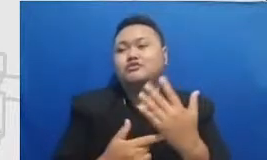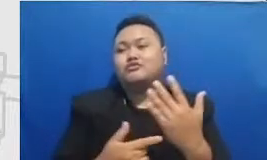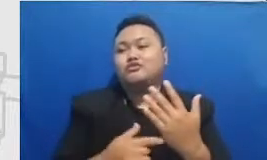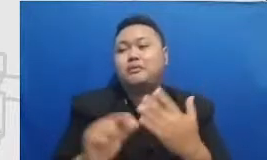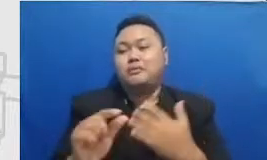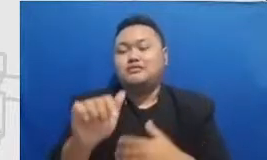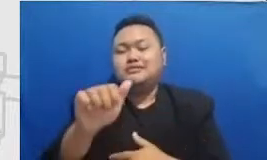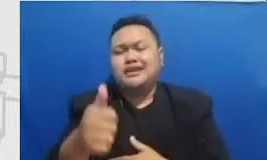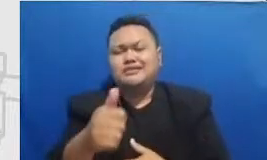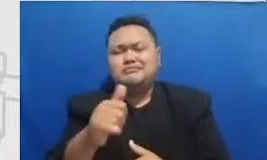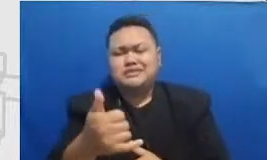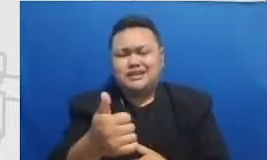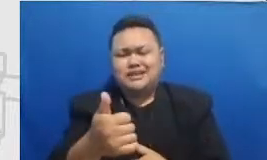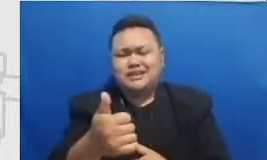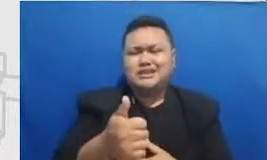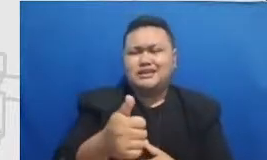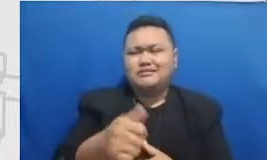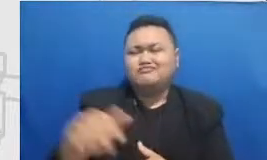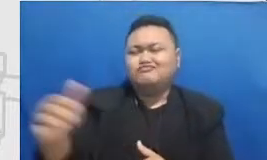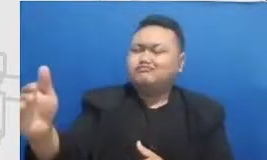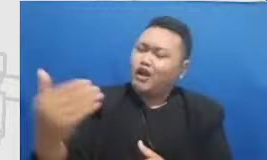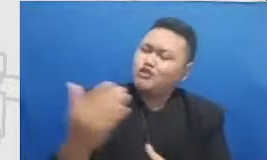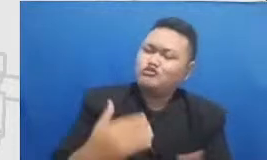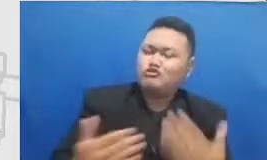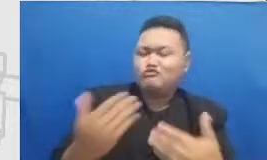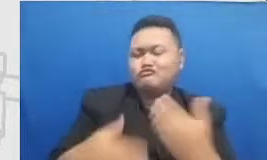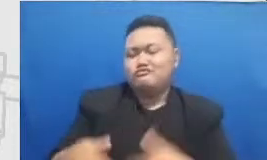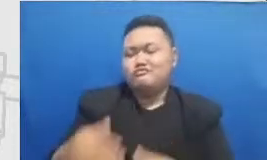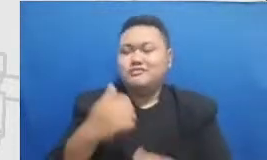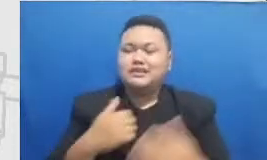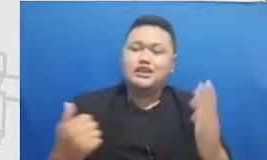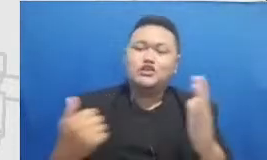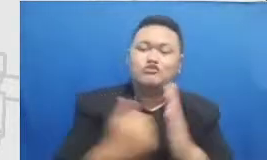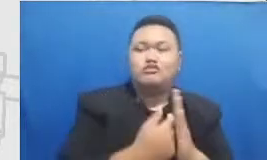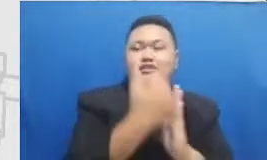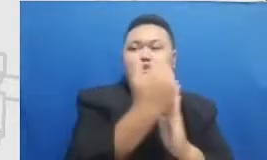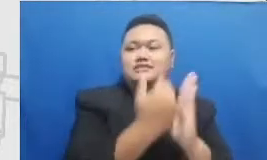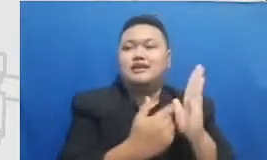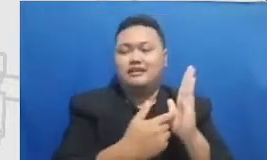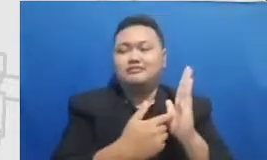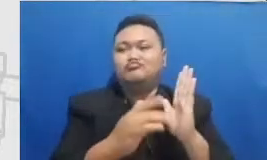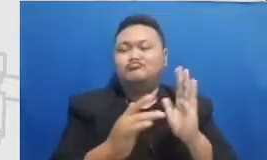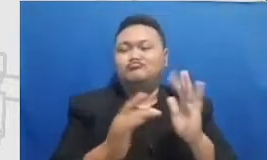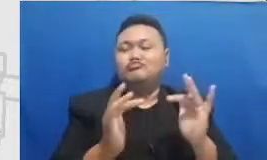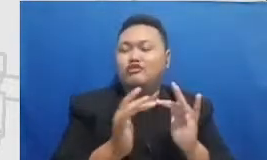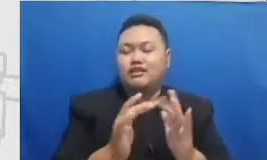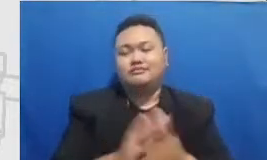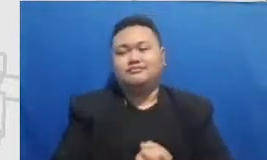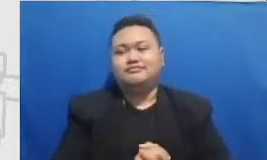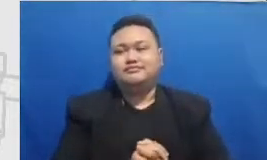pihak luar yang ikut serta didalam program ini adalah kurang lebih tantangannya nah ini adalah